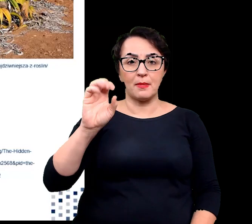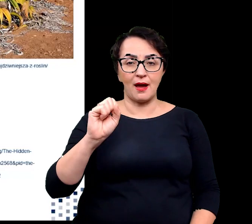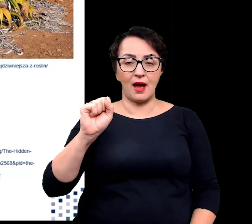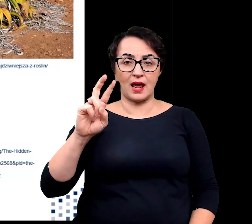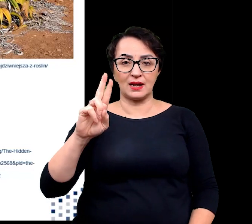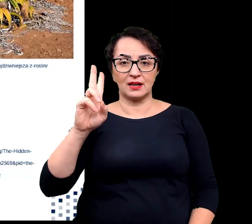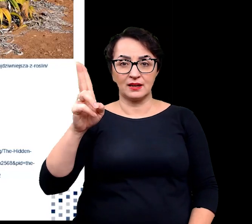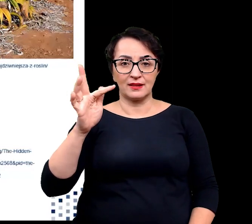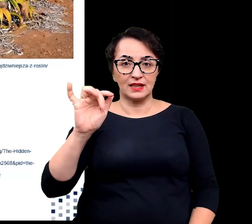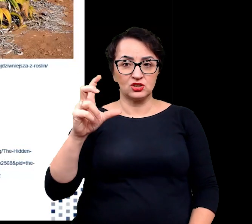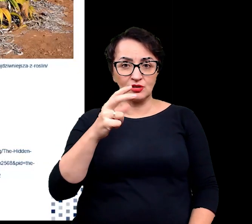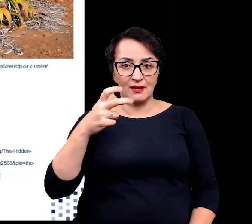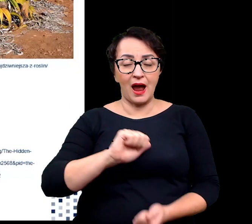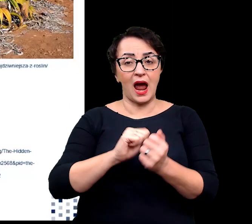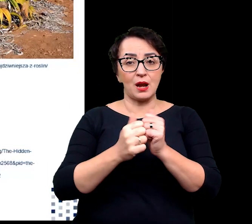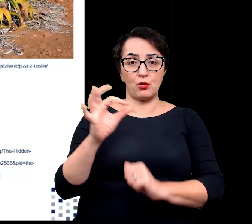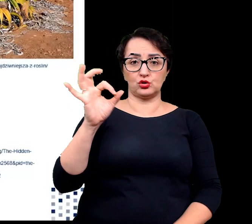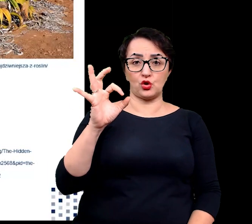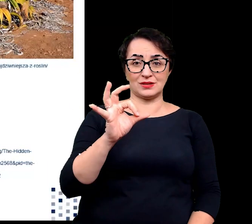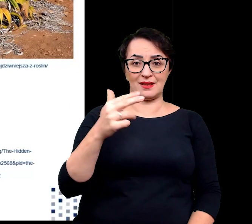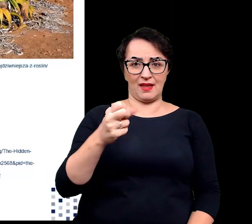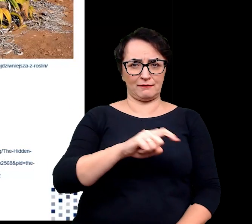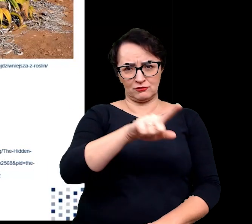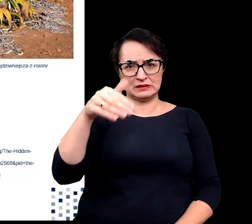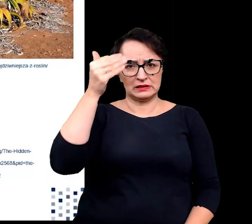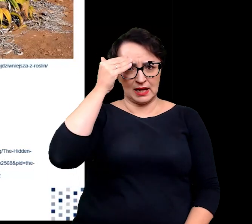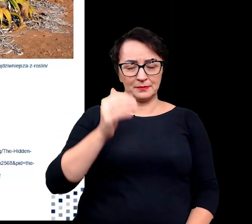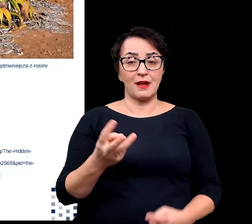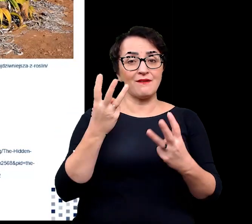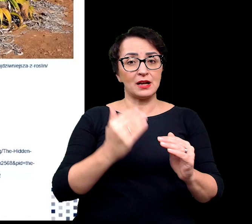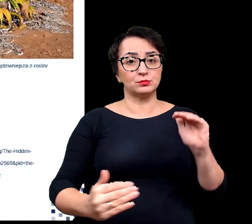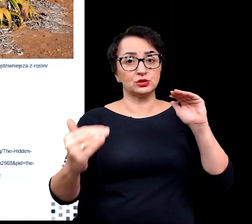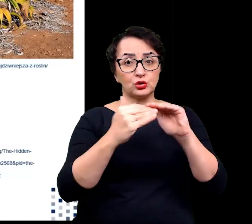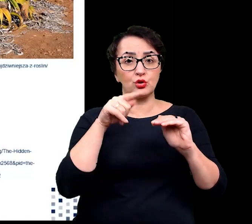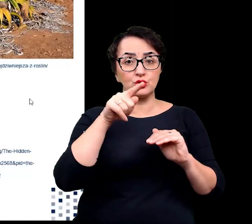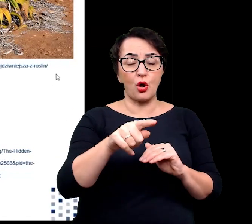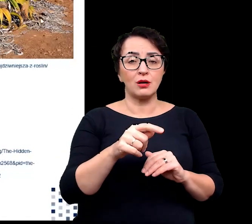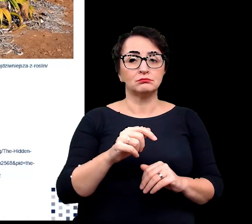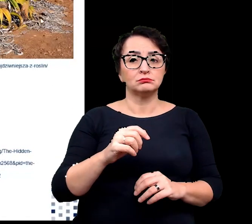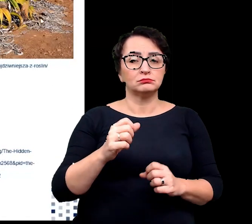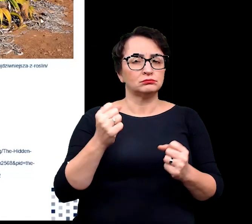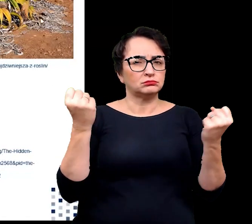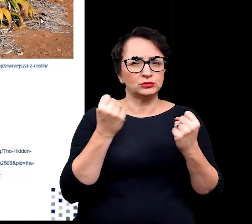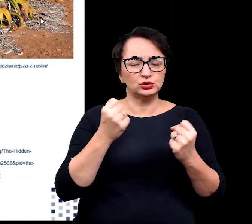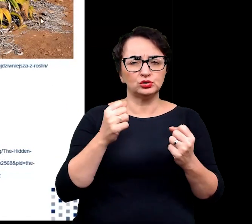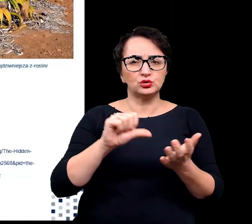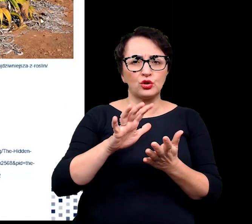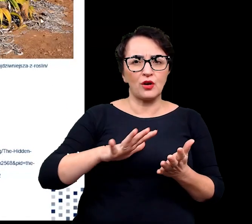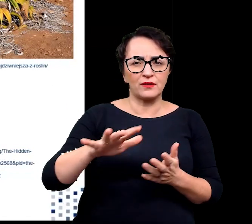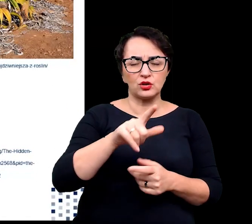Bardzo ciekawym przystosowaniem sklerofitów do ekstremalnego środowiska jest przykład welwiczji przedziwnej.